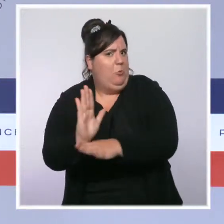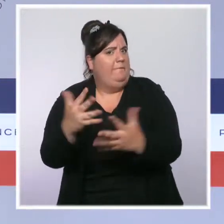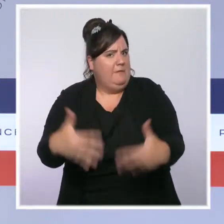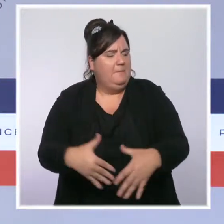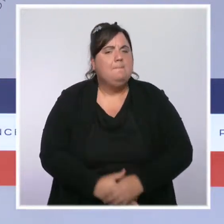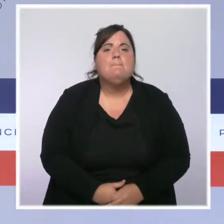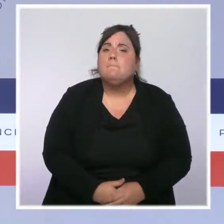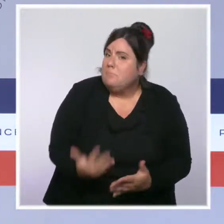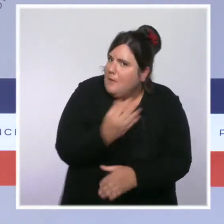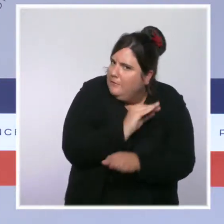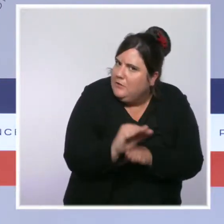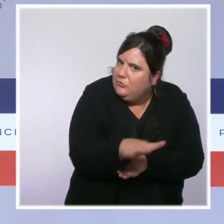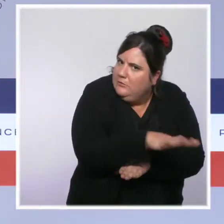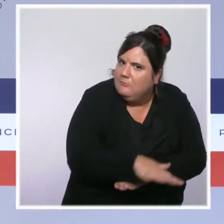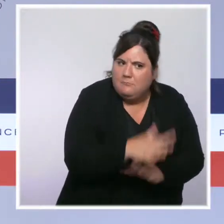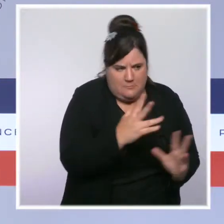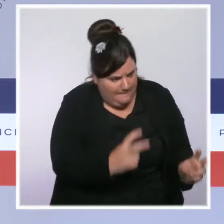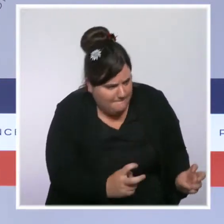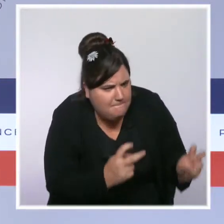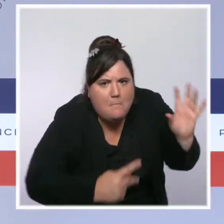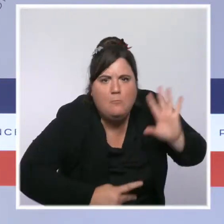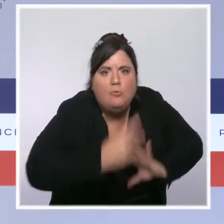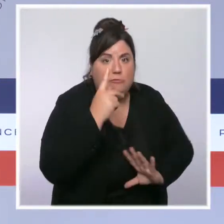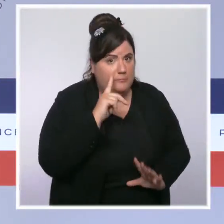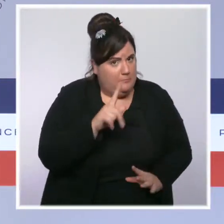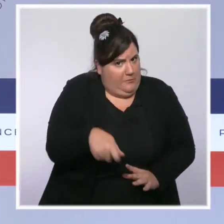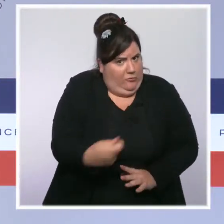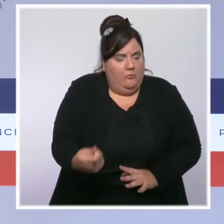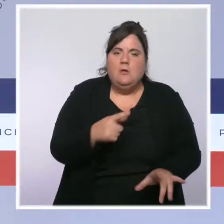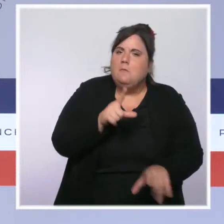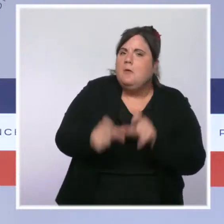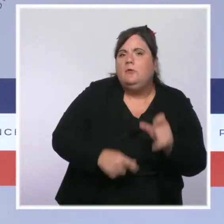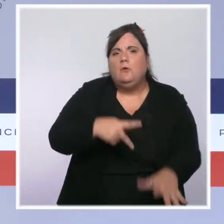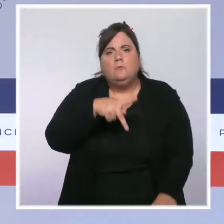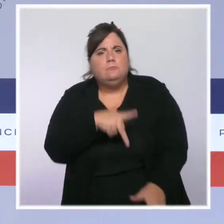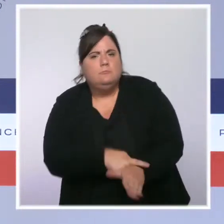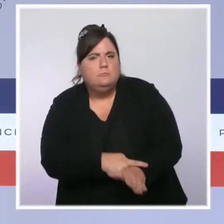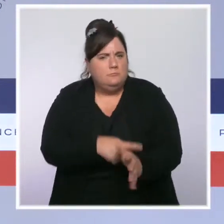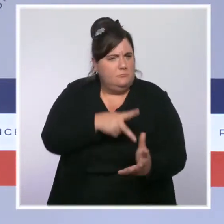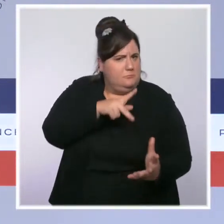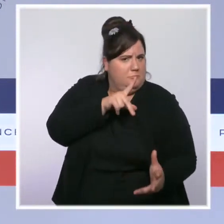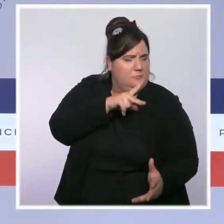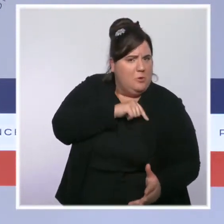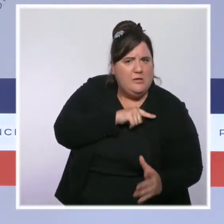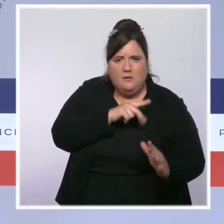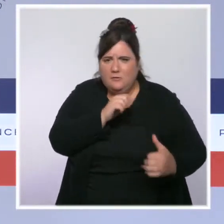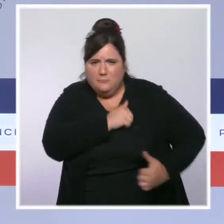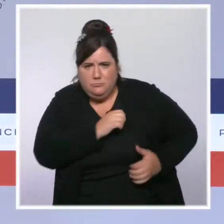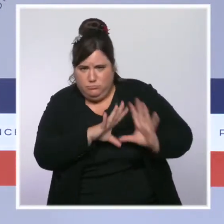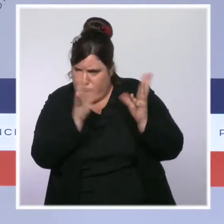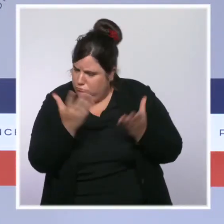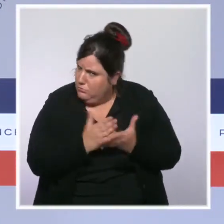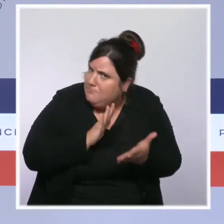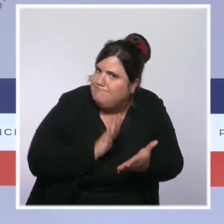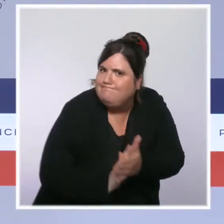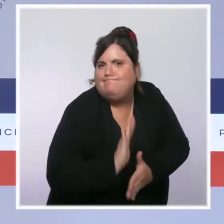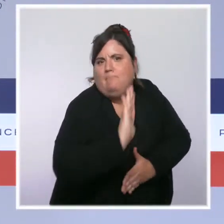nous prenons date avec les forces de l'ordre. Nous allons, sur dix ans, doubler les effectifs de policiers et de gendarmes dans nos rues.